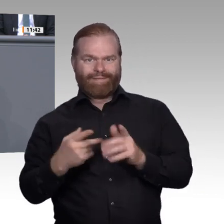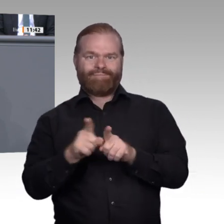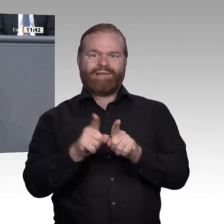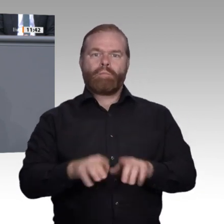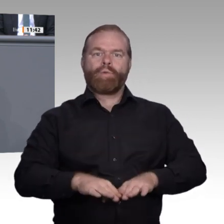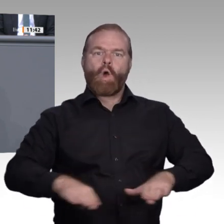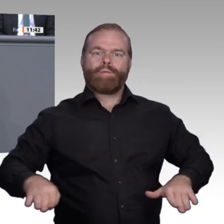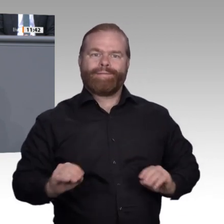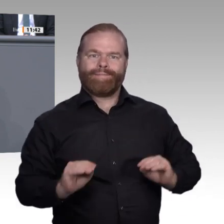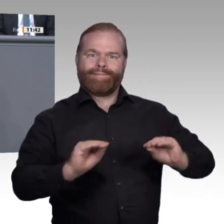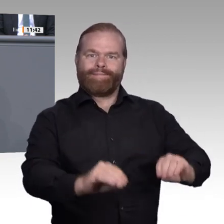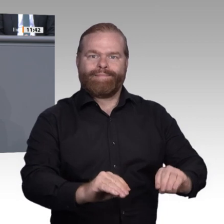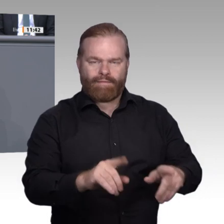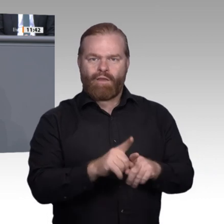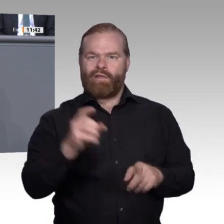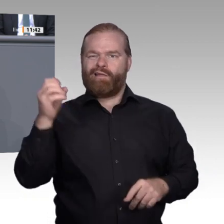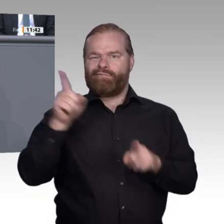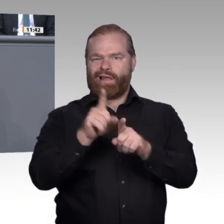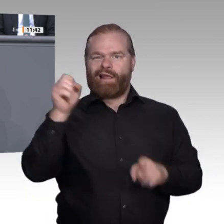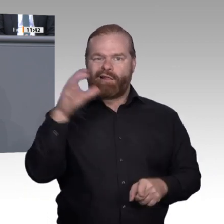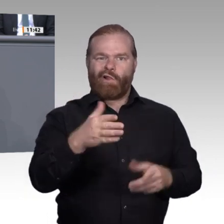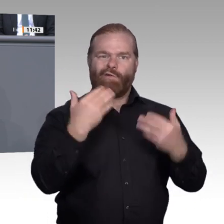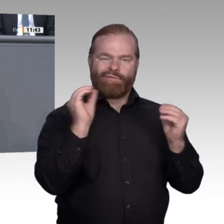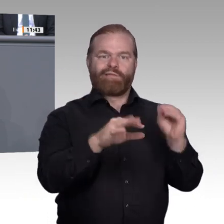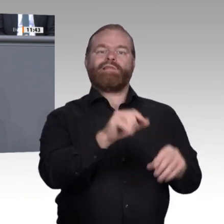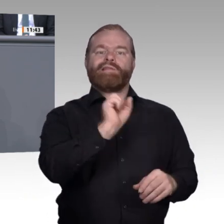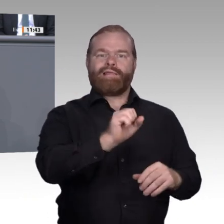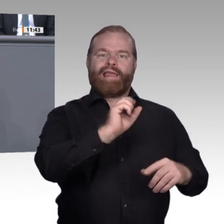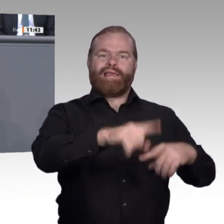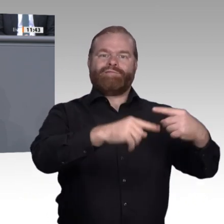in den MINT-Fächern machen, geben wir uns in Deutschland alle Mühe, ihnen die richtige